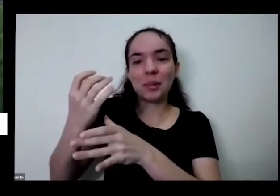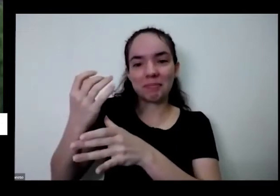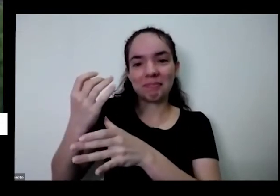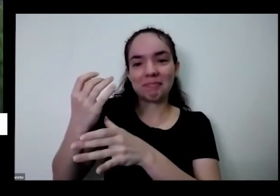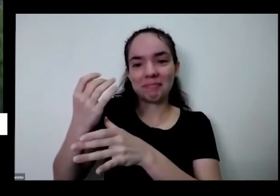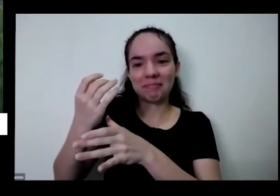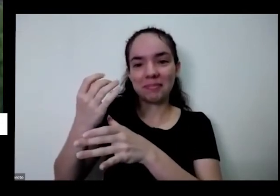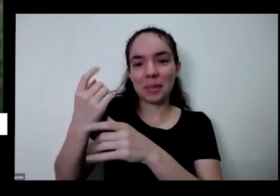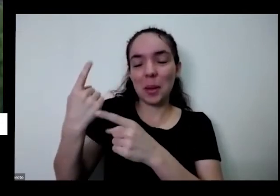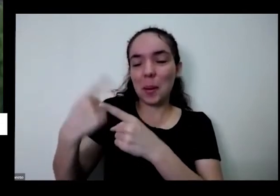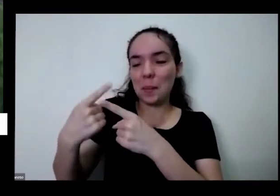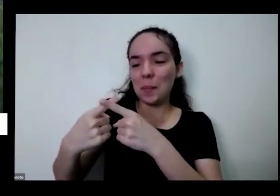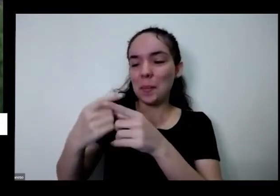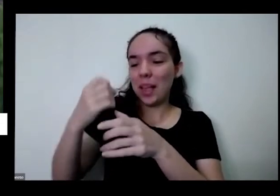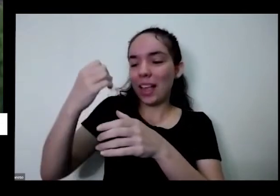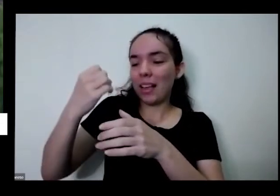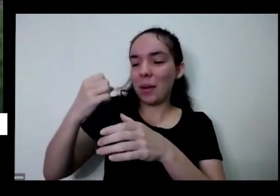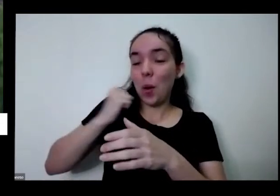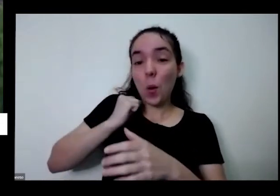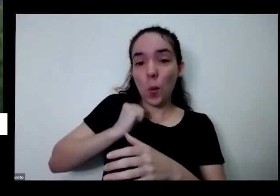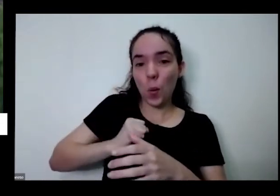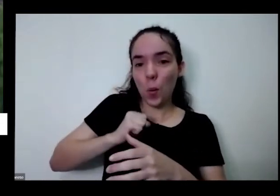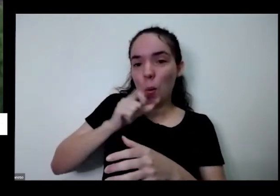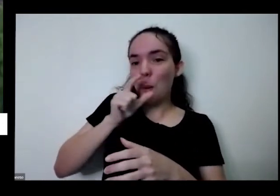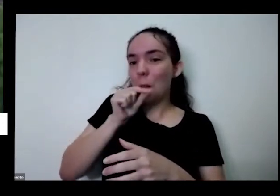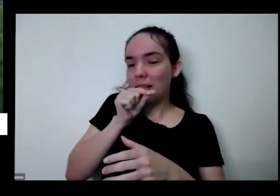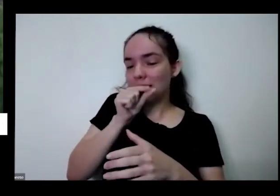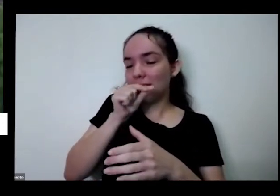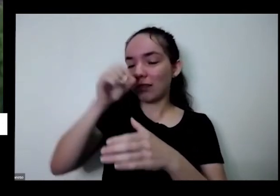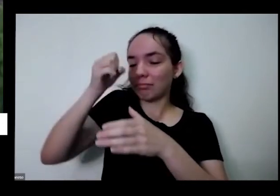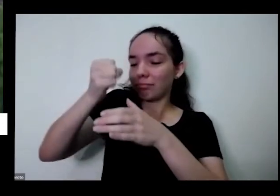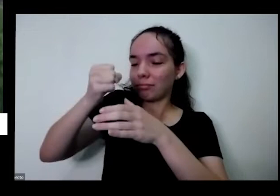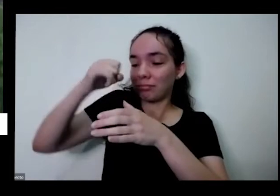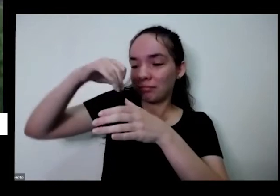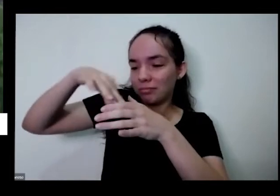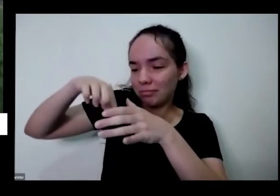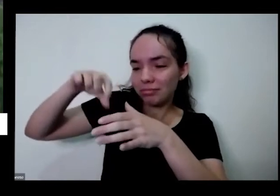lado balde porque o cocozinho do passarinho é rico em nitrogênio rico em nutrientes que